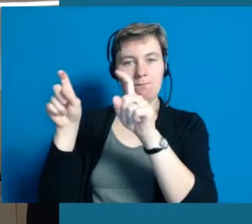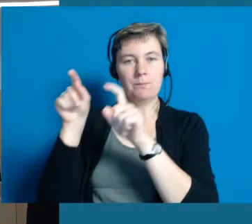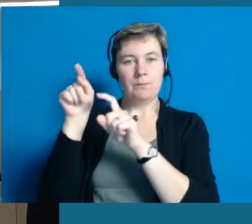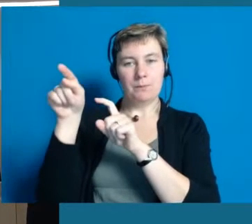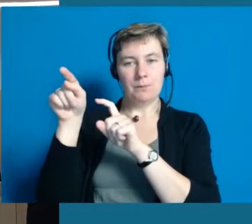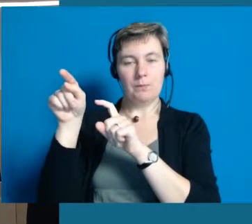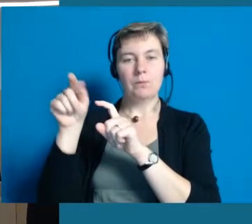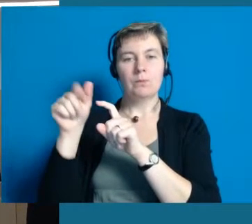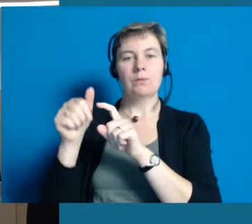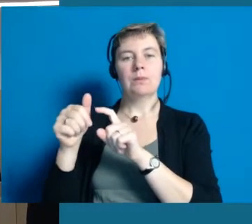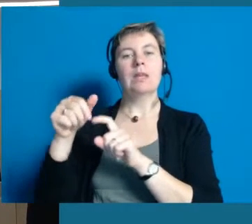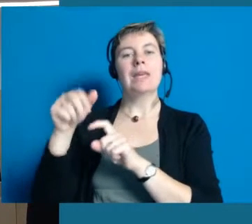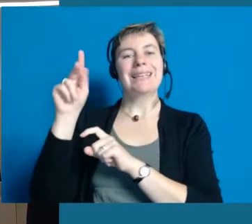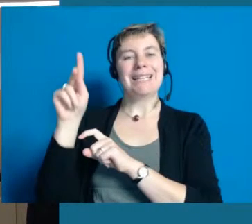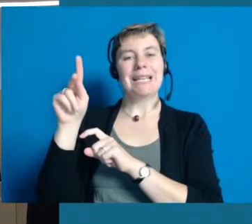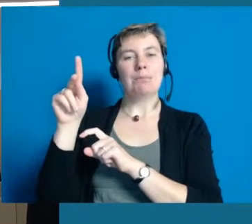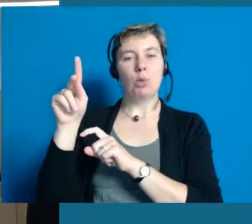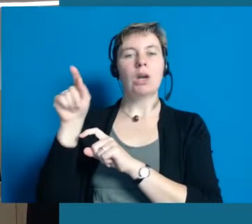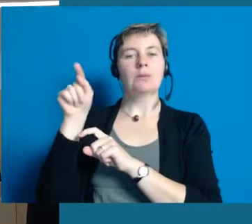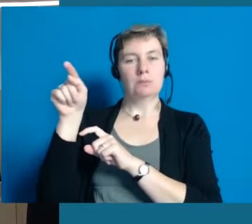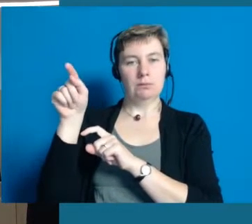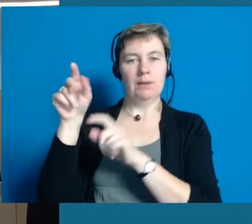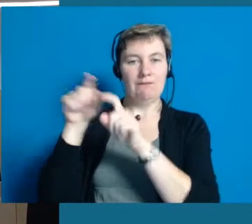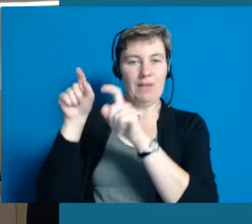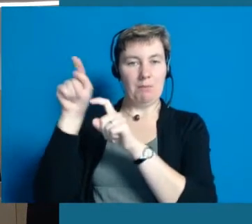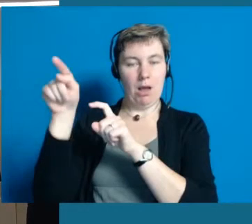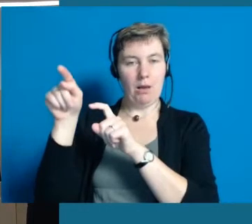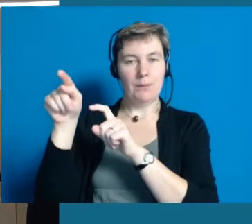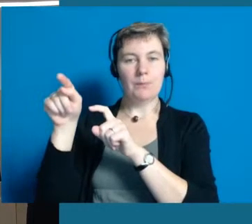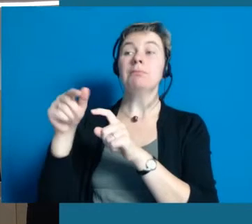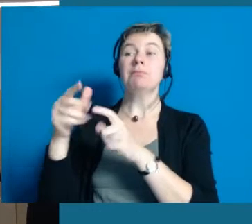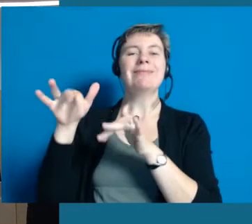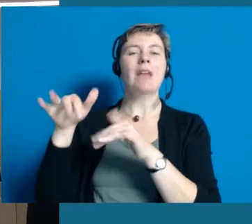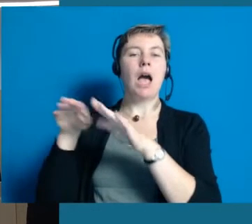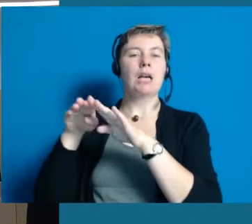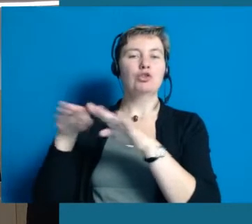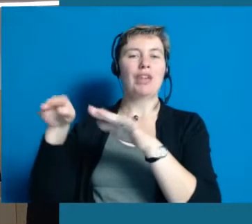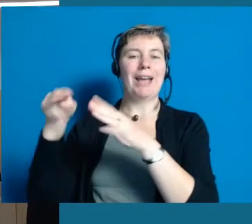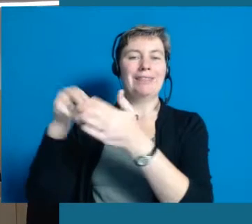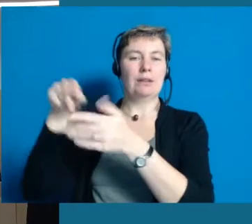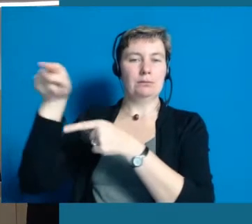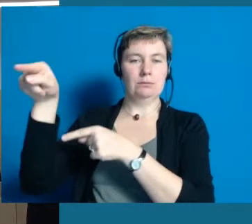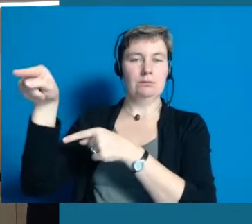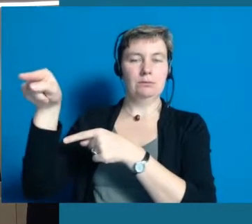das dann auch so umzusetzen, wie es gemeint ist. Das ist die Firma Qipu, sie finden sie hier an dem Stand.